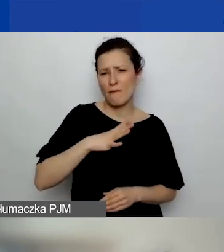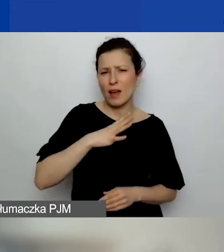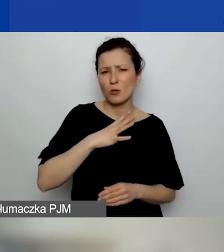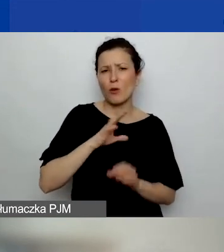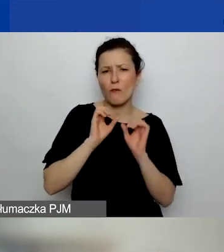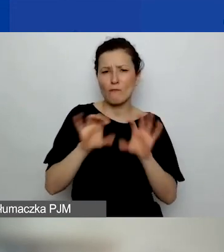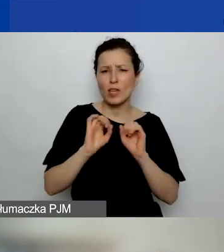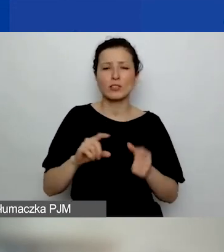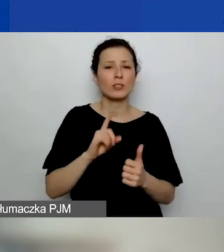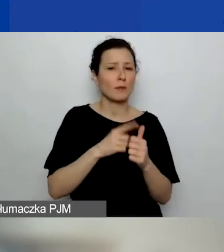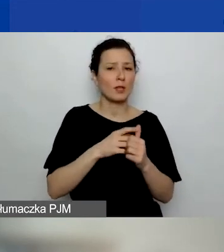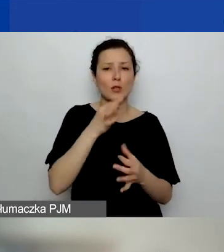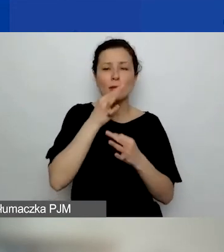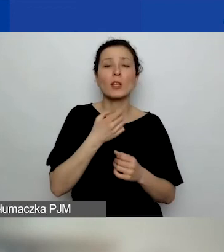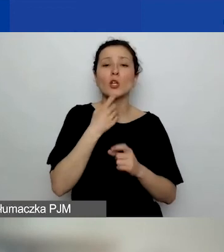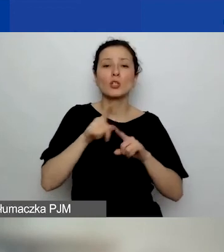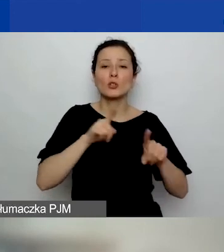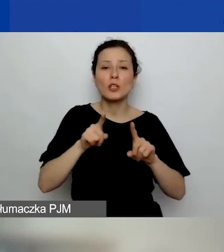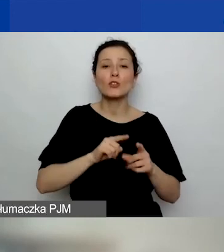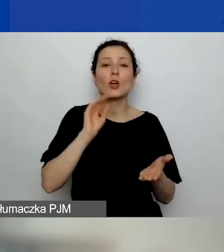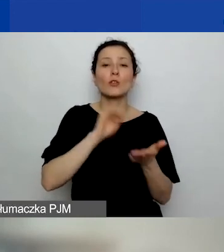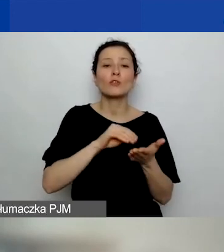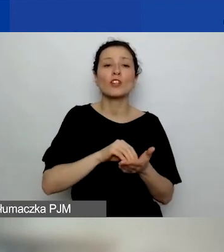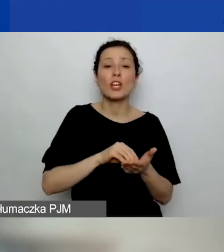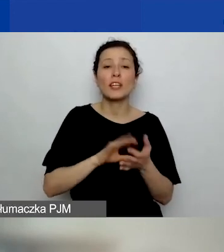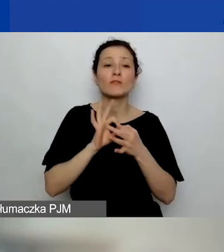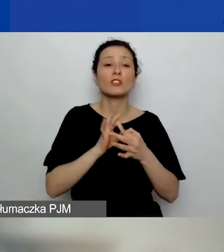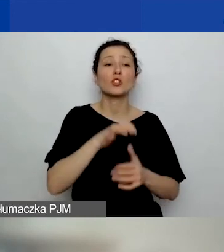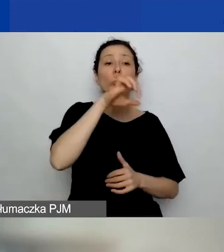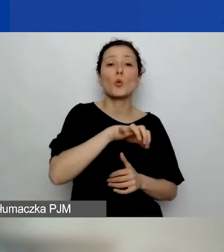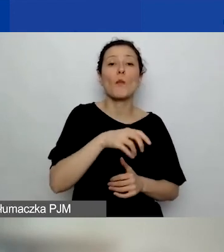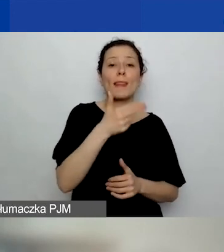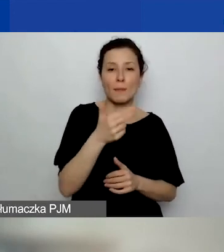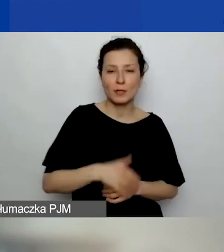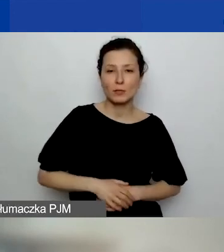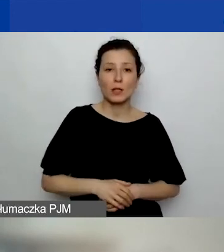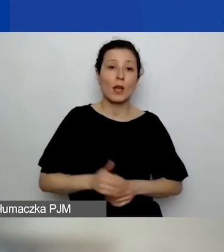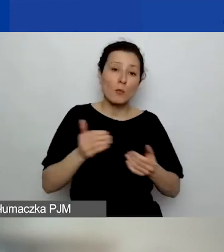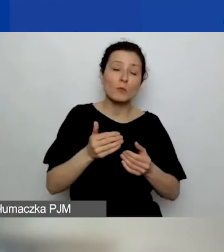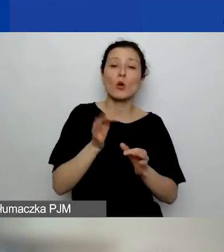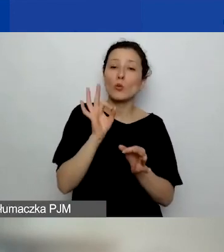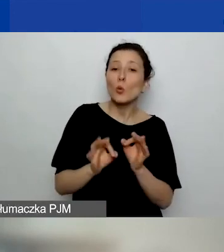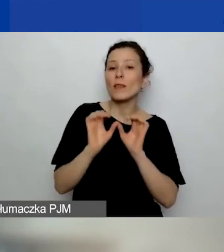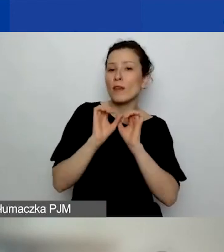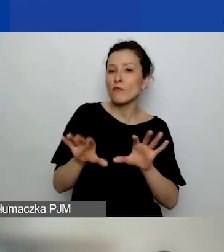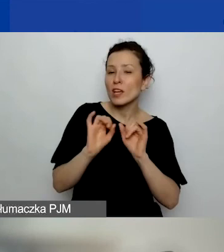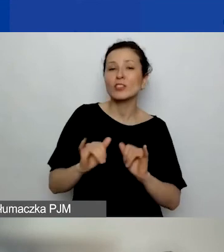Pierwsze pytanie: Co to znaczy "doświadczenie w obszarze tematycznym"? Czy możemy to sprecyzować, o jakie doświadczenie nam chodzi?